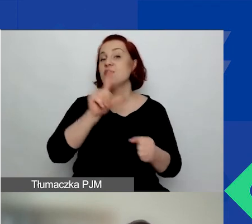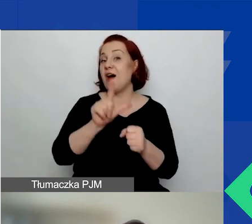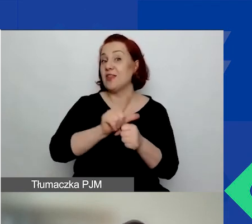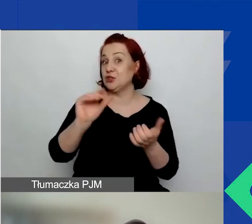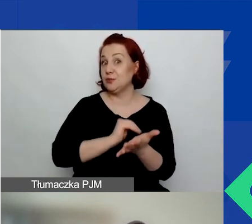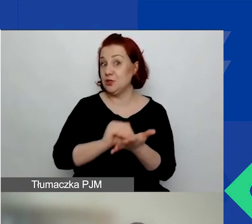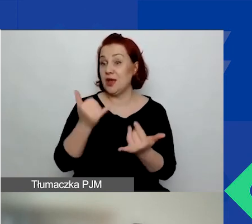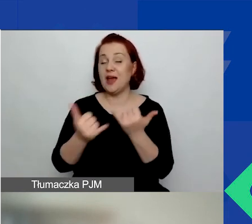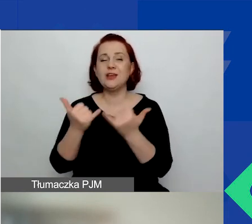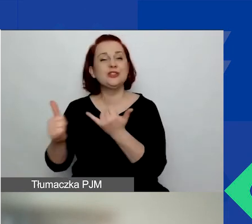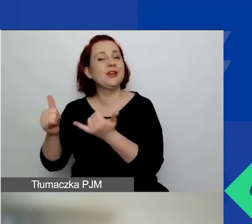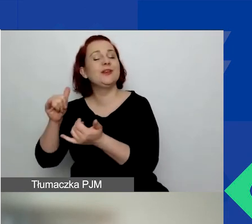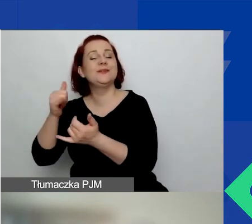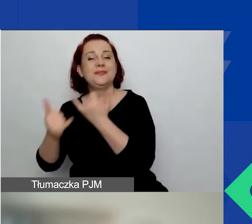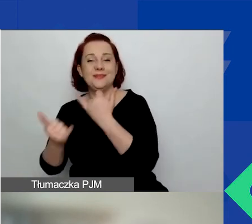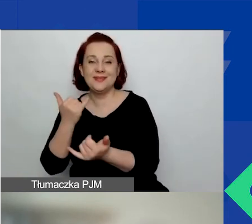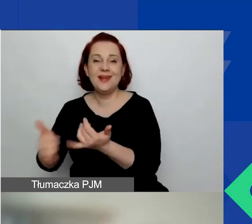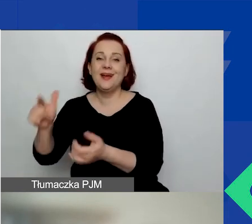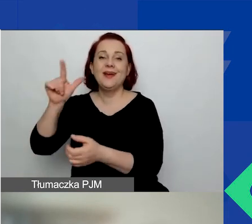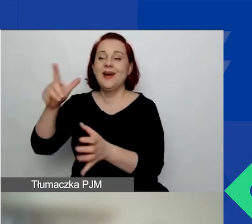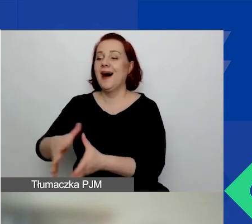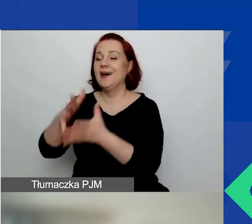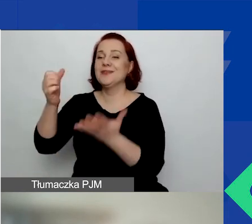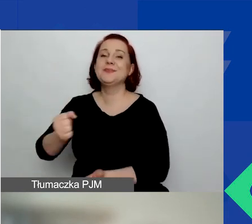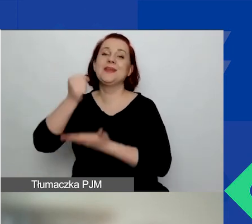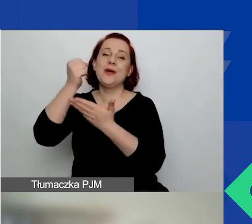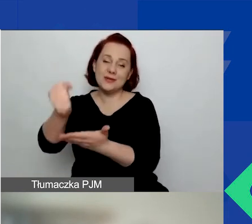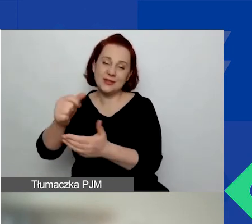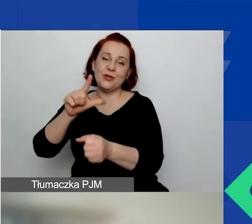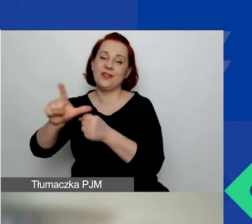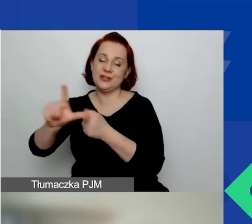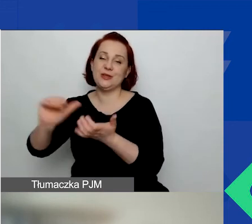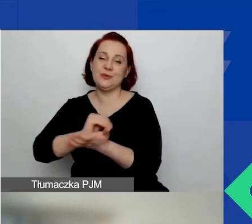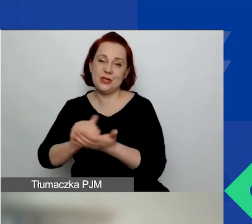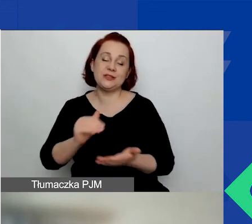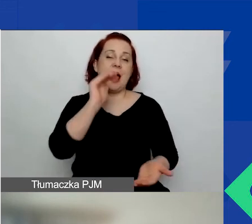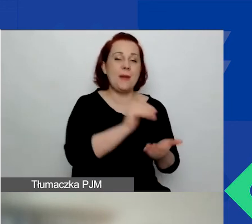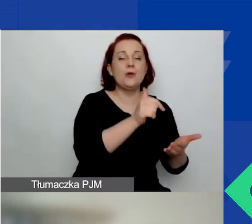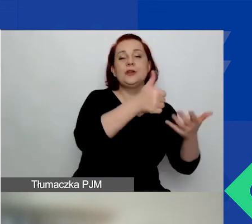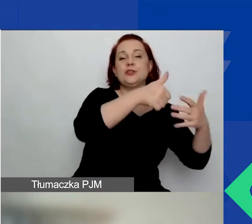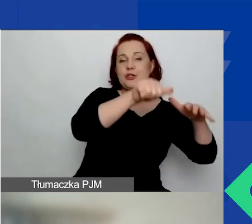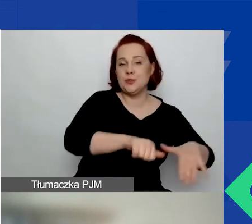lub ostatnie 6 miesięcy w przypadku małych grantów. Nie działają w celu osiągnięcia zysku.